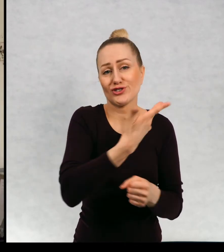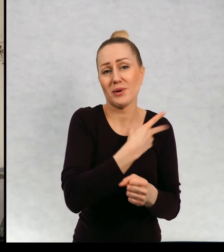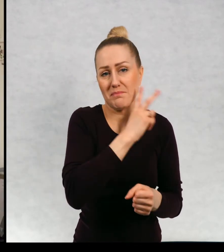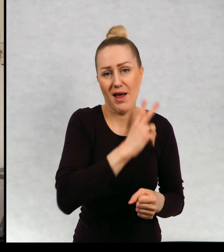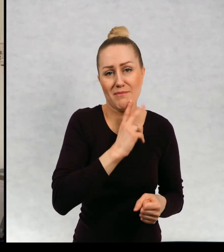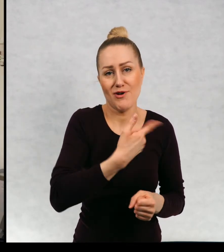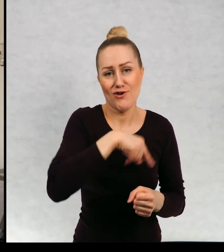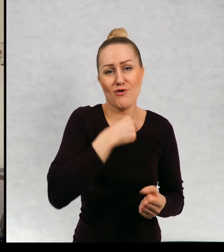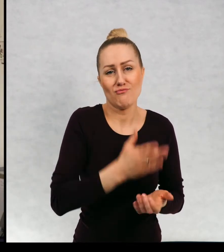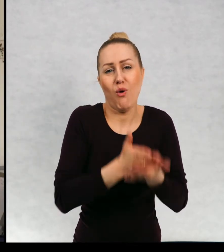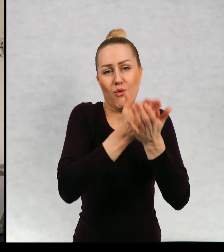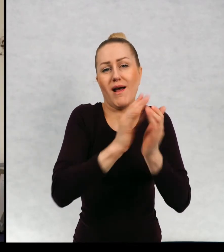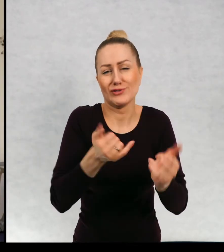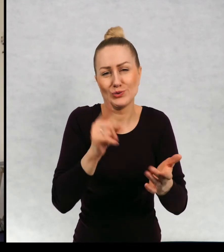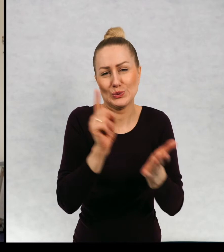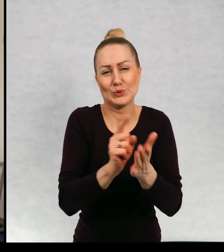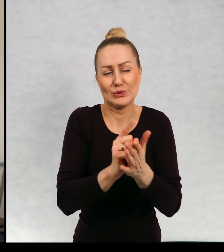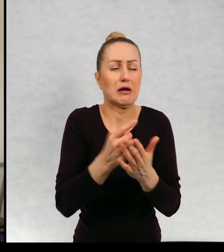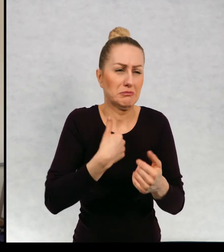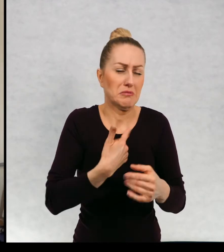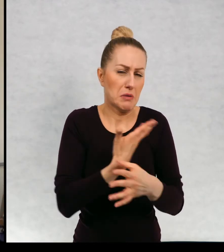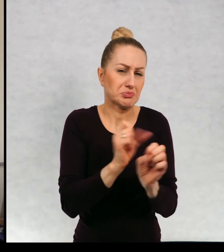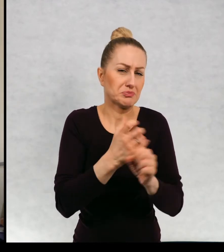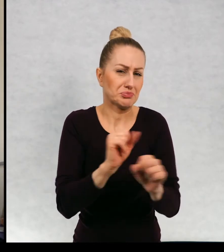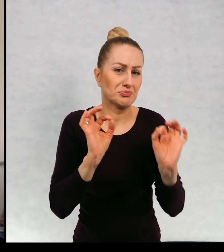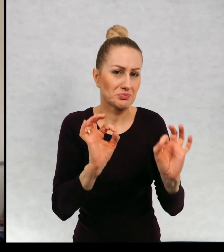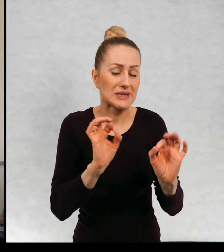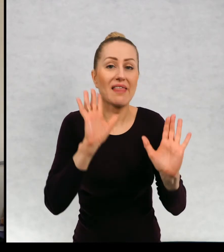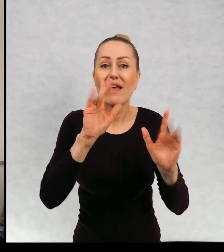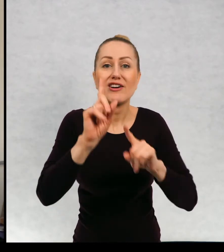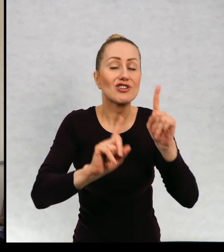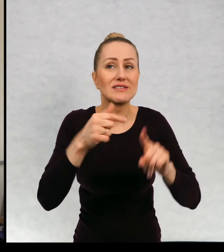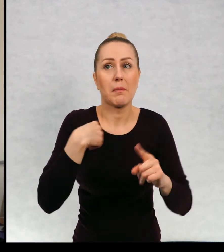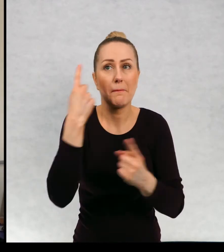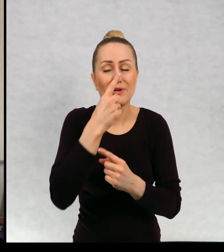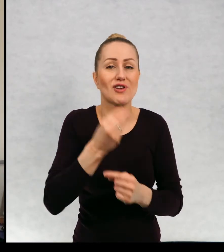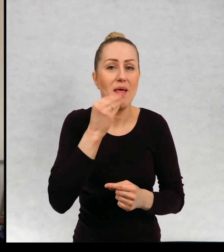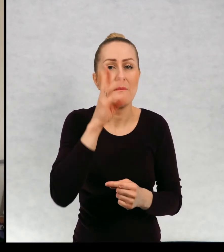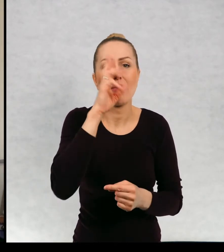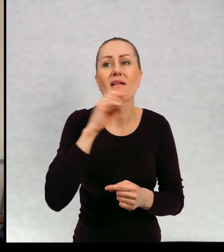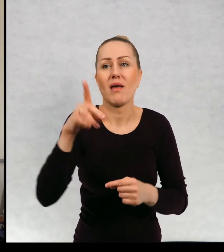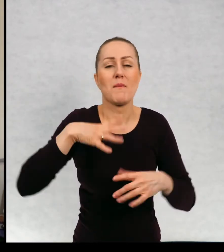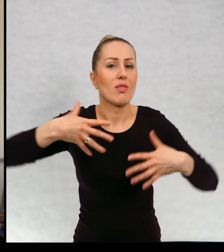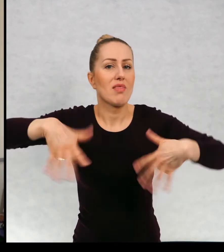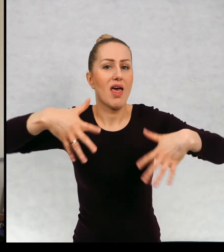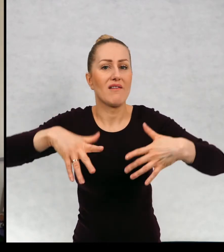I radzimy sobie całkiem nieźle. Niekiedy nawet myślę, że lepiej, bo tata bywał nerwowy i na